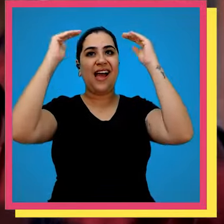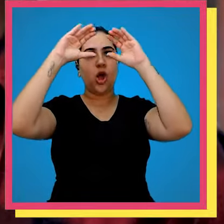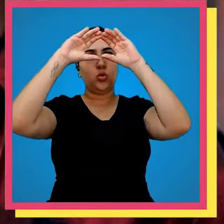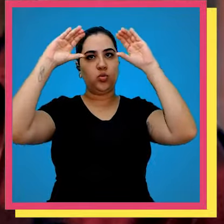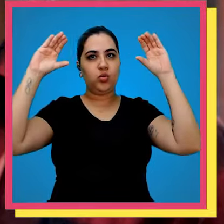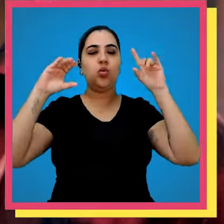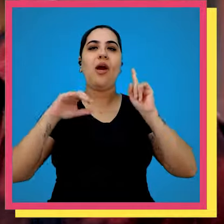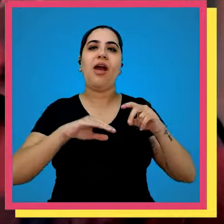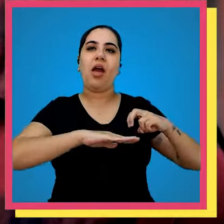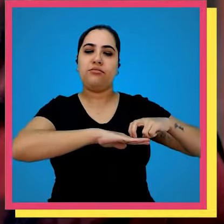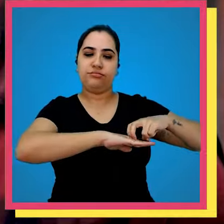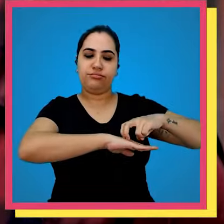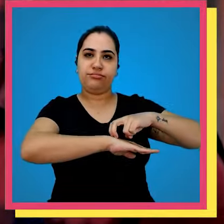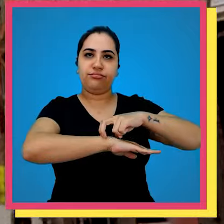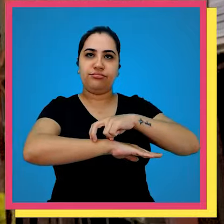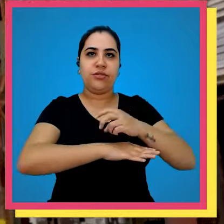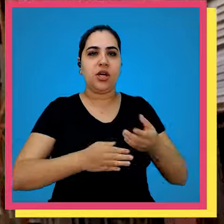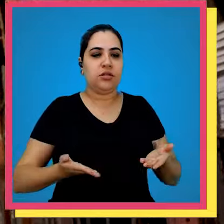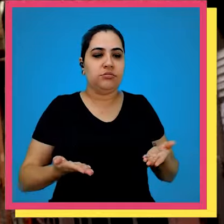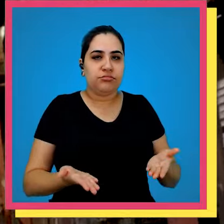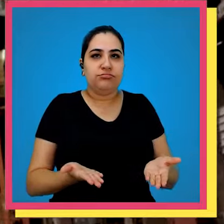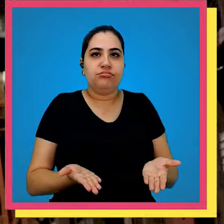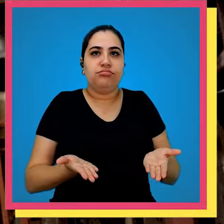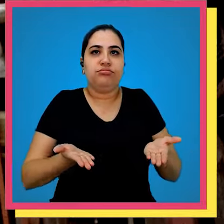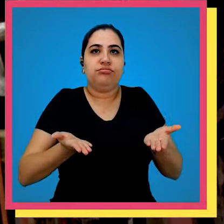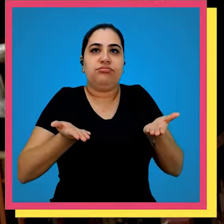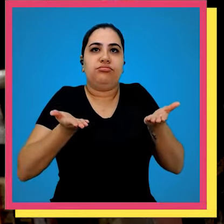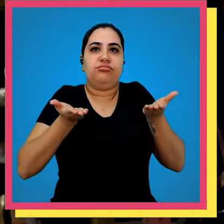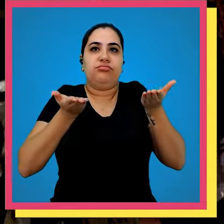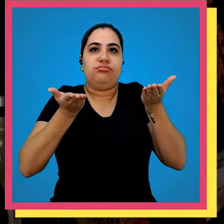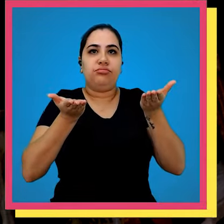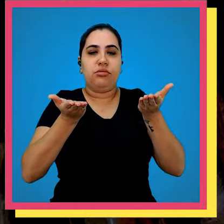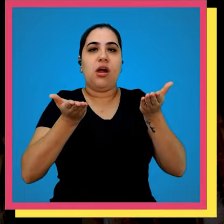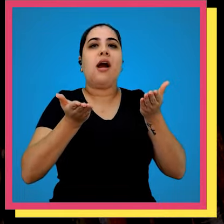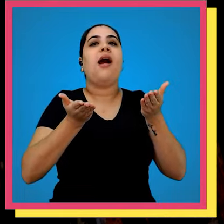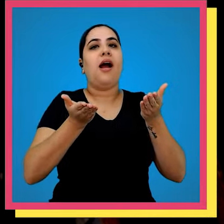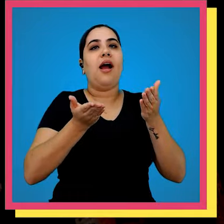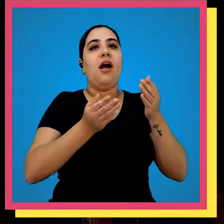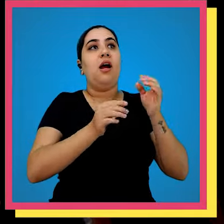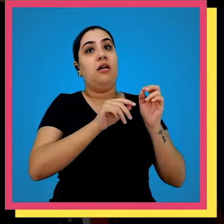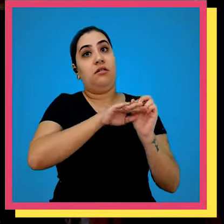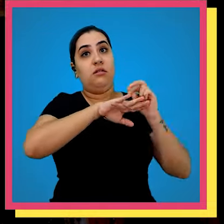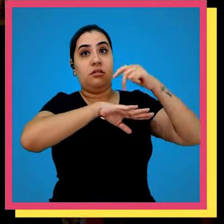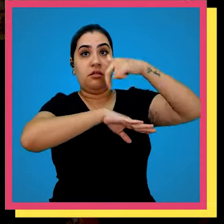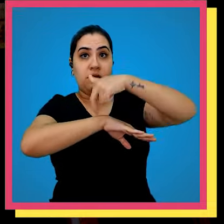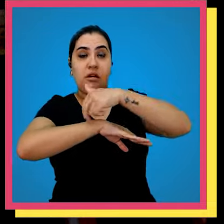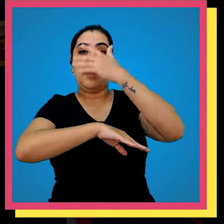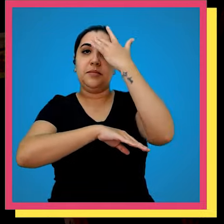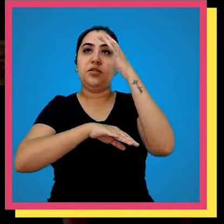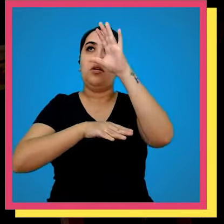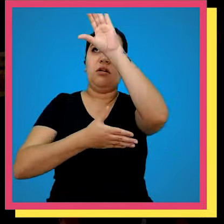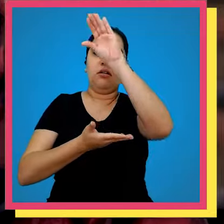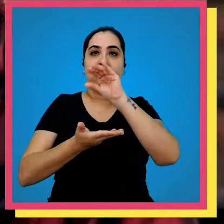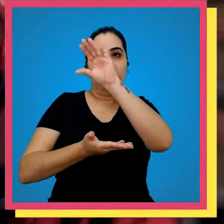aonde vem um Imperador sobe com a empilhadeira desce com pallet aonde o nosso colaborador vai